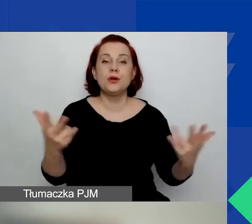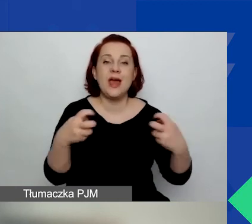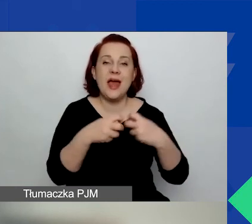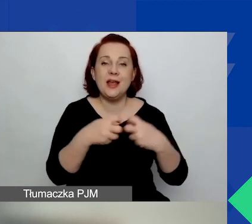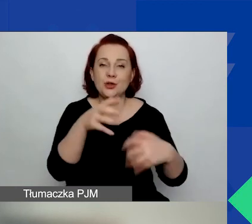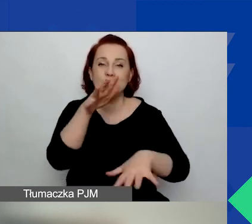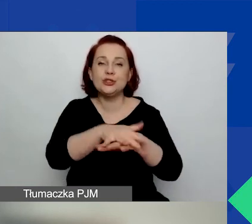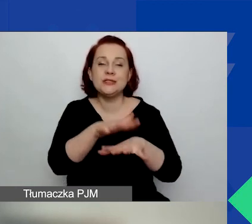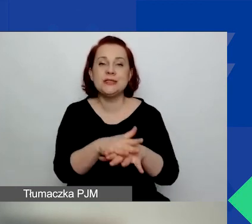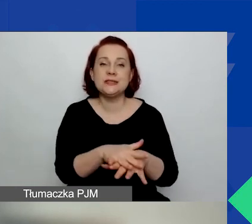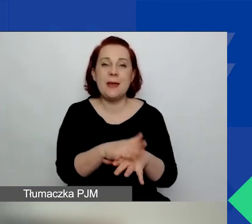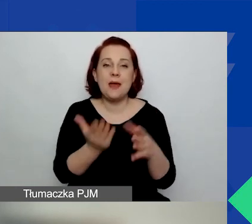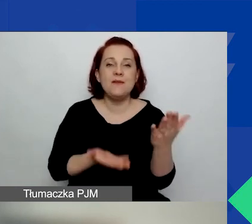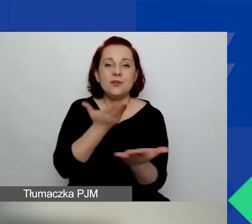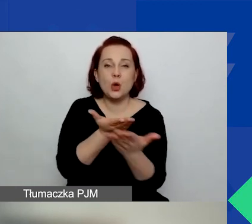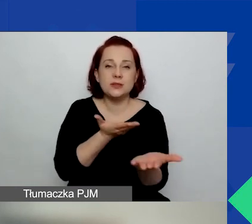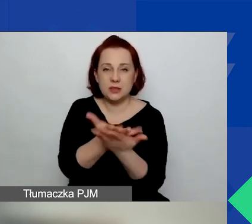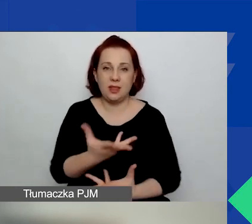W tym samym, w którym składacie państwo wnioski.